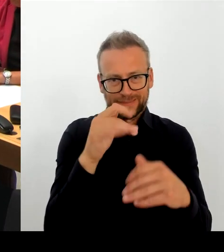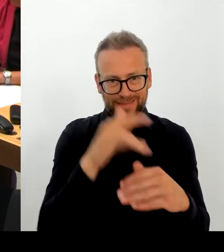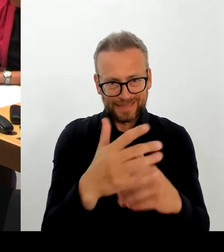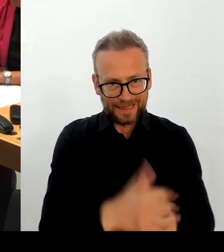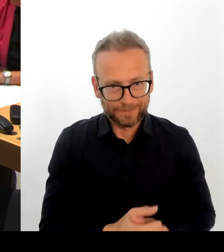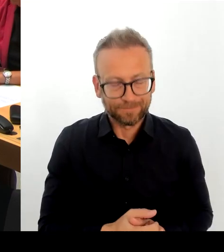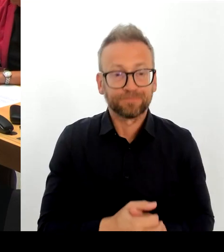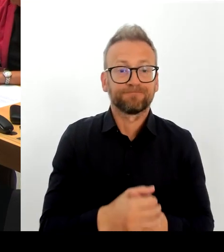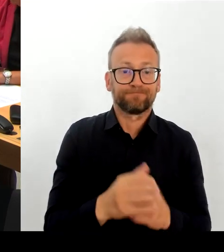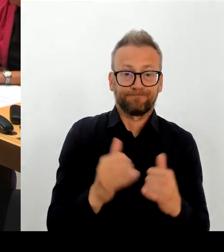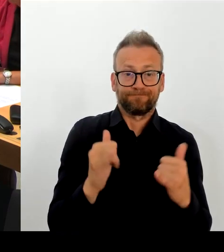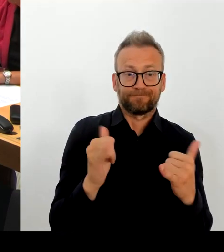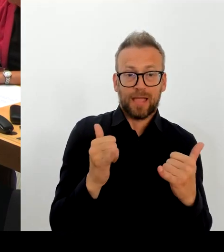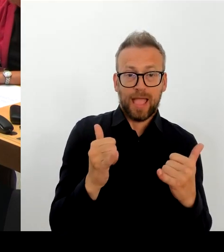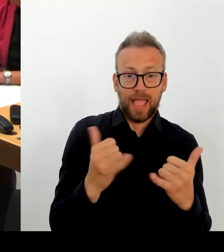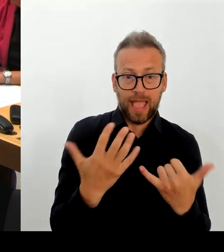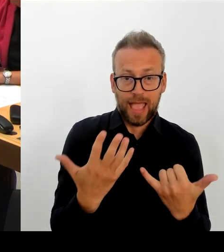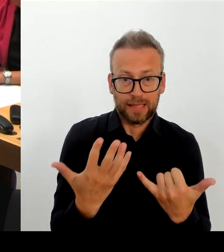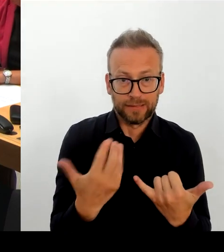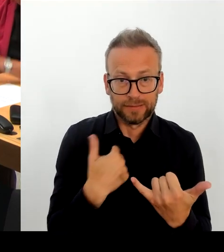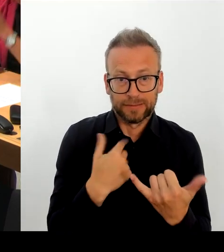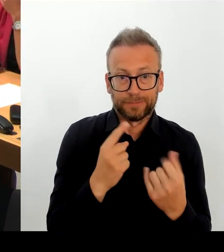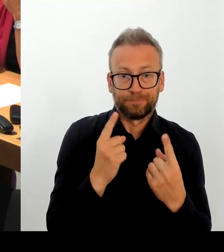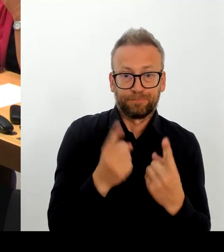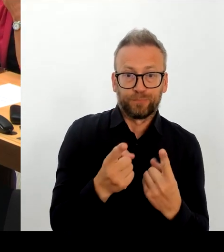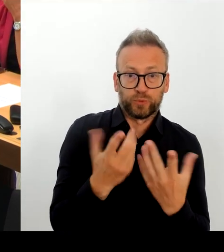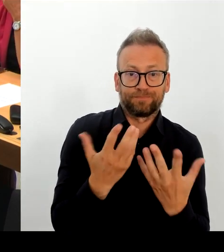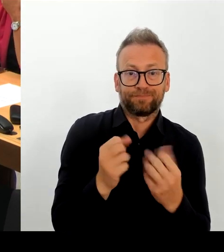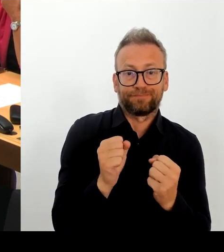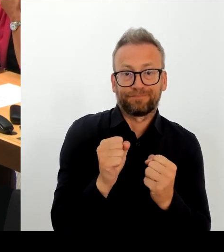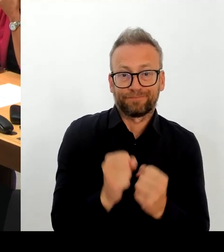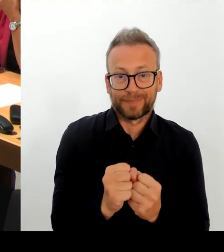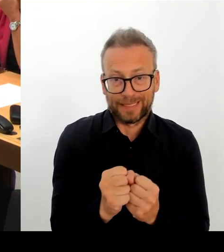der Landesbevollmächtigten für Informationssicherheit, dass